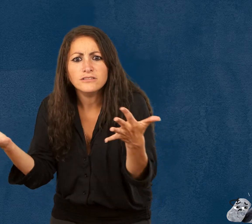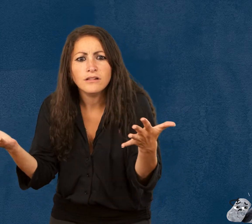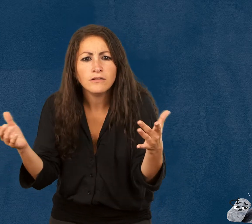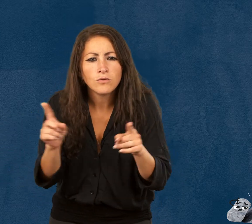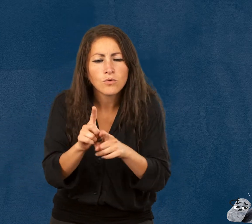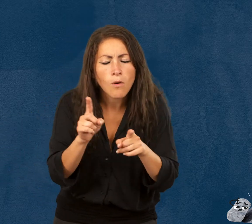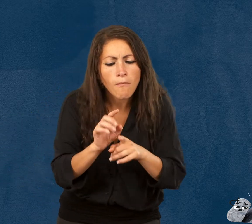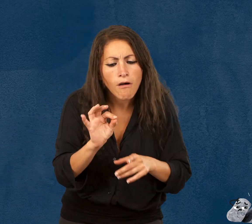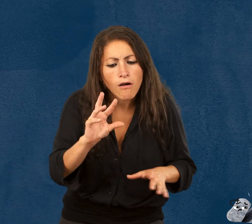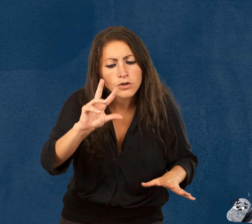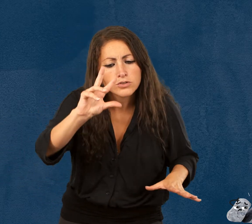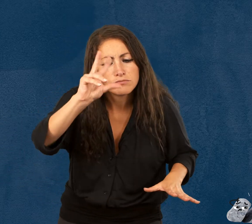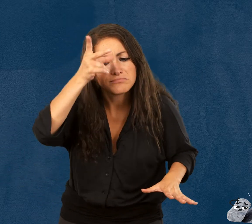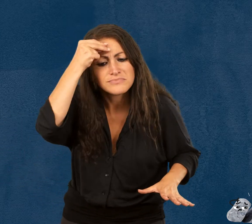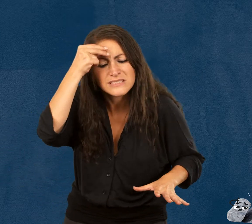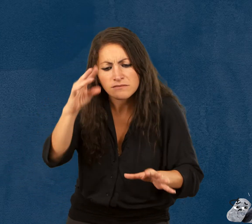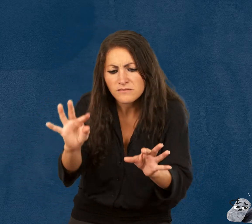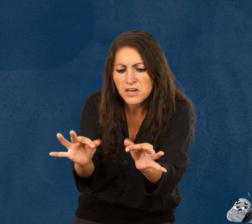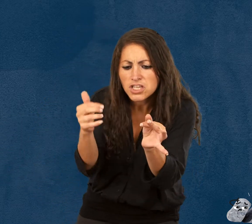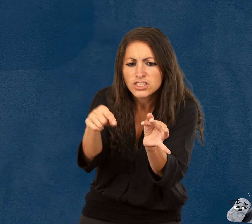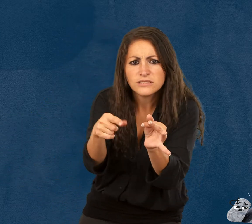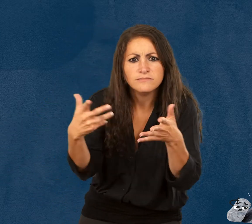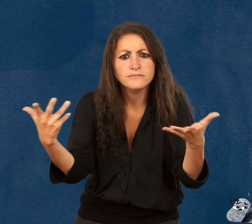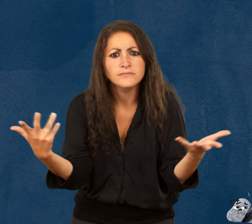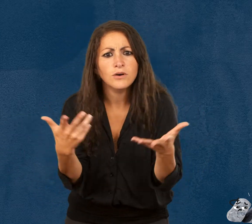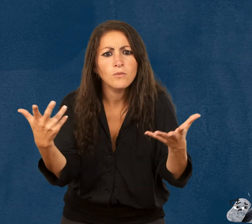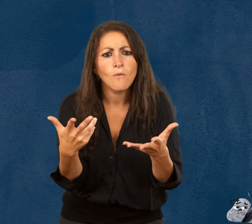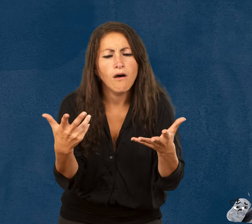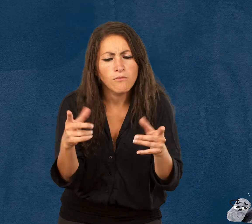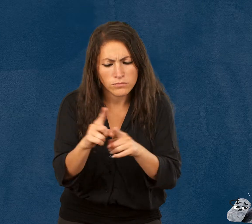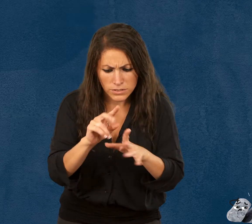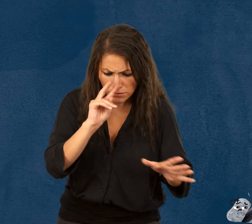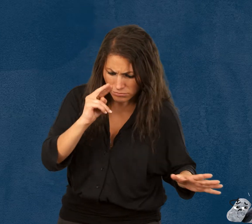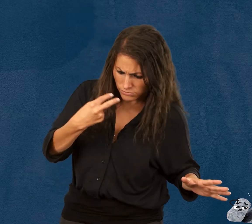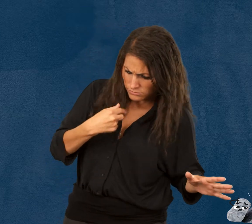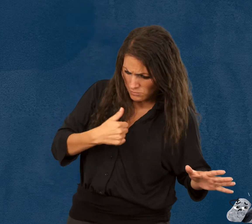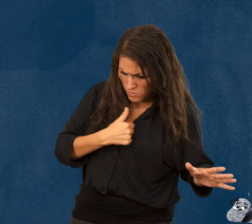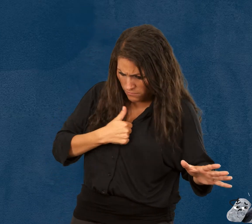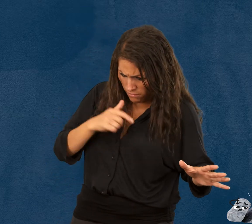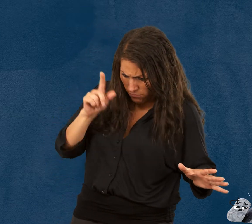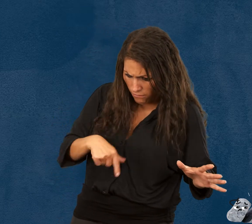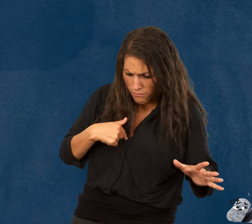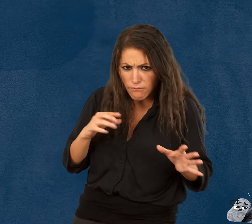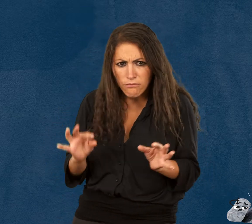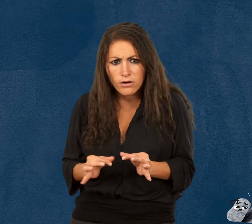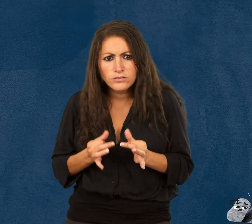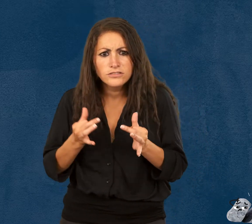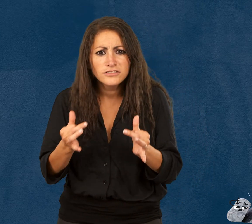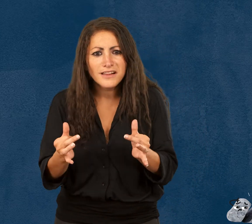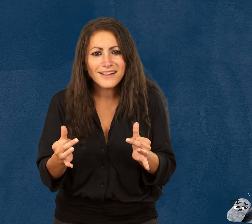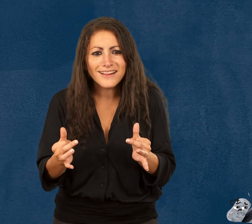Ils découvrent aussi comment aborder ce qui est fragile et sont amenés à prendre conscience de leur propre fragilité.